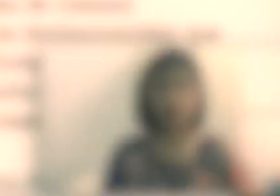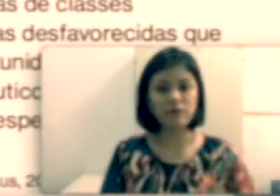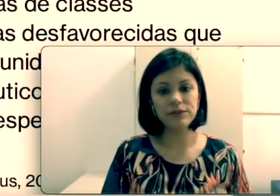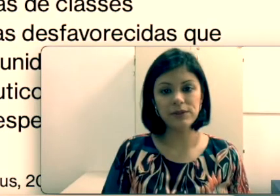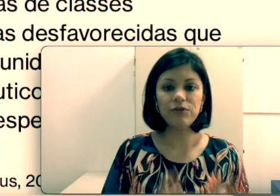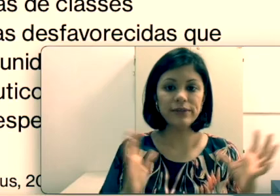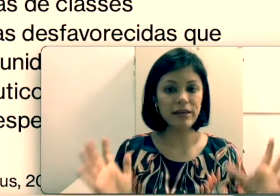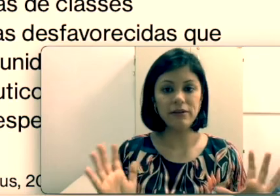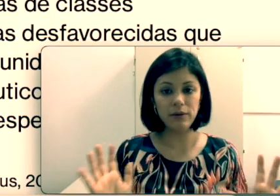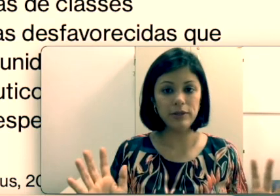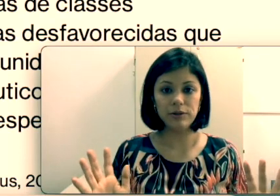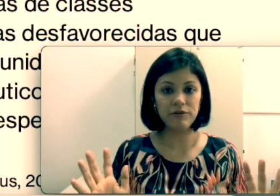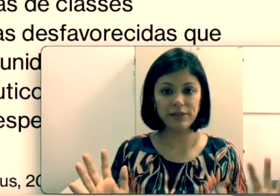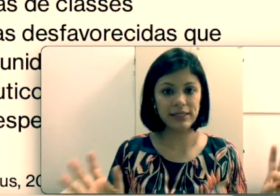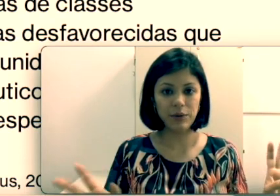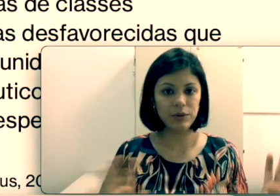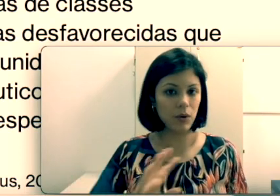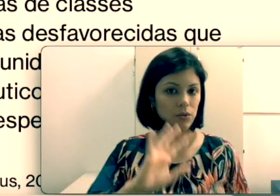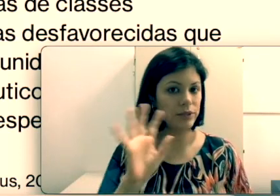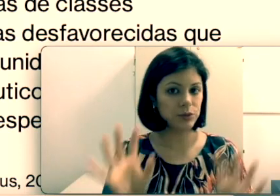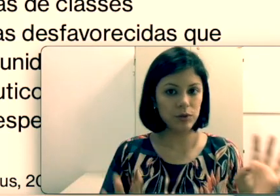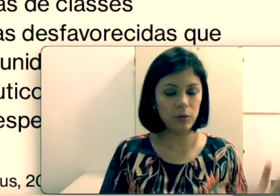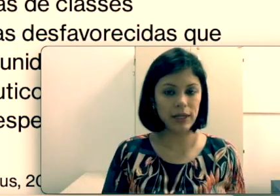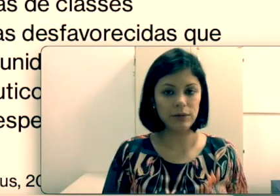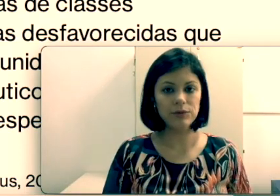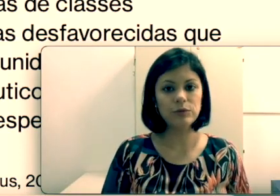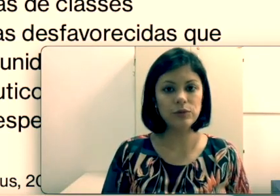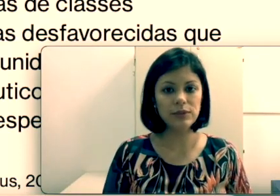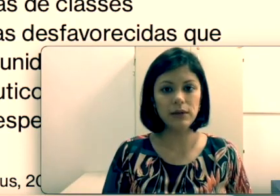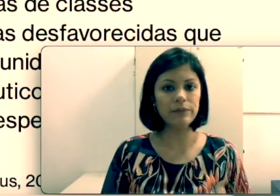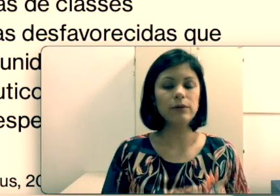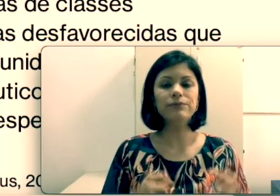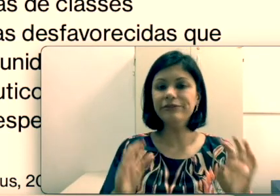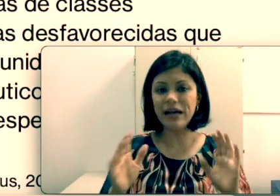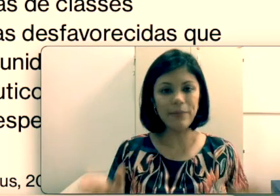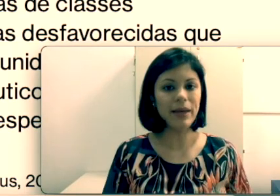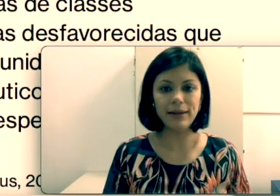sei essa leitura orofacial, eu dou conta de me comunicar com todo mundo? Então vale a